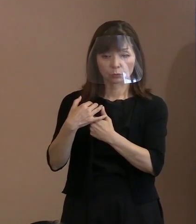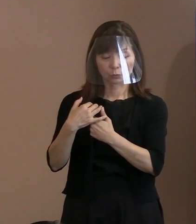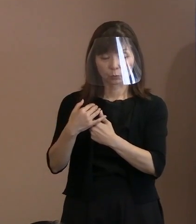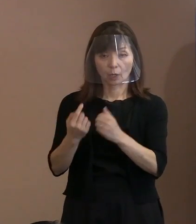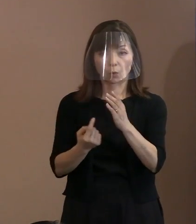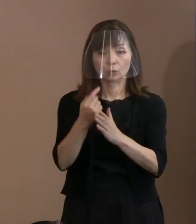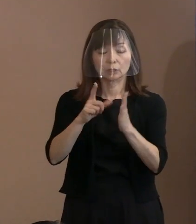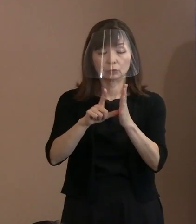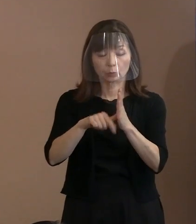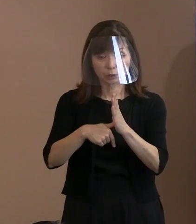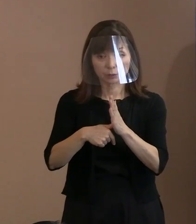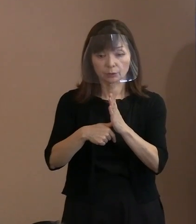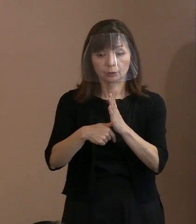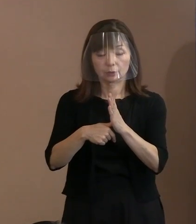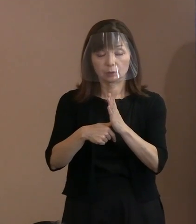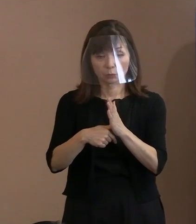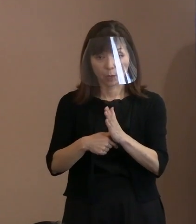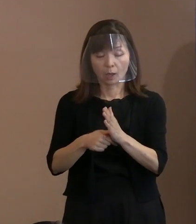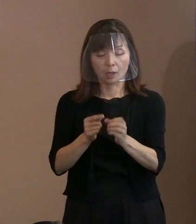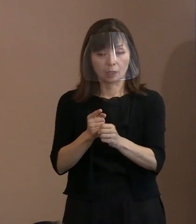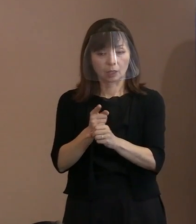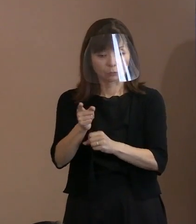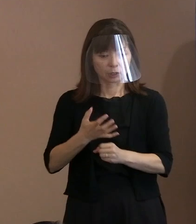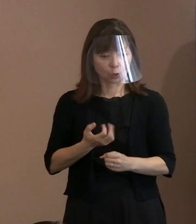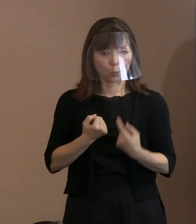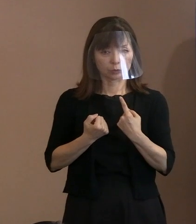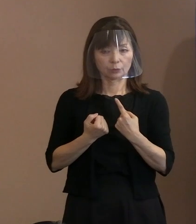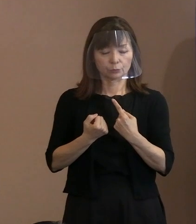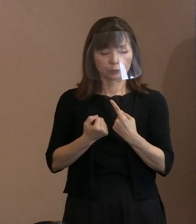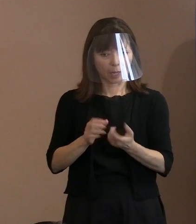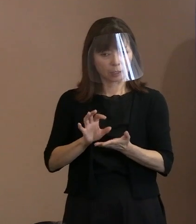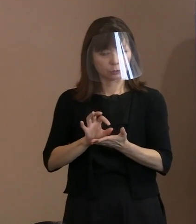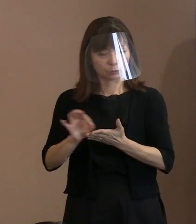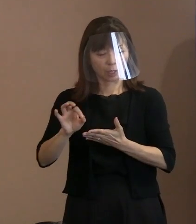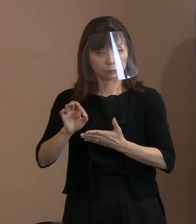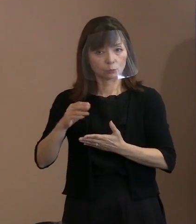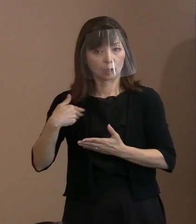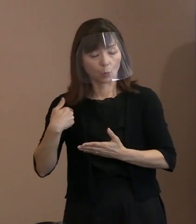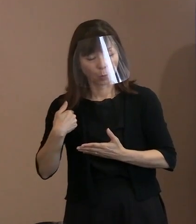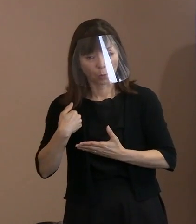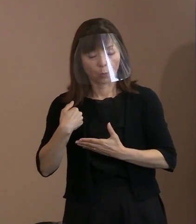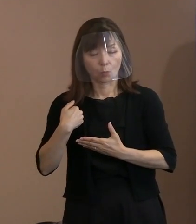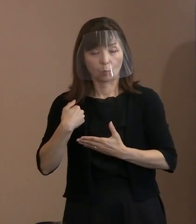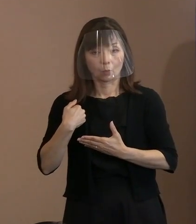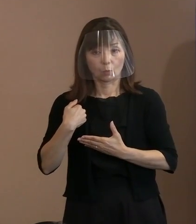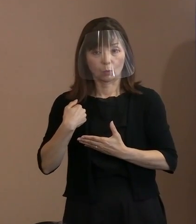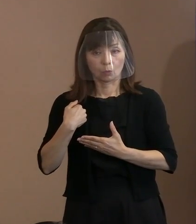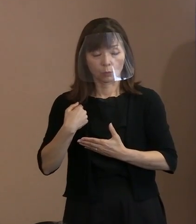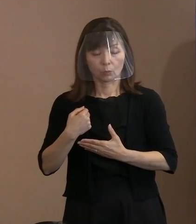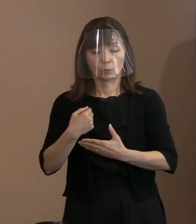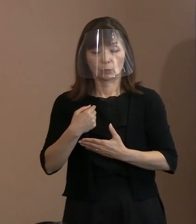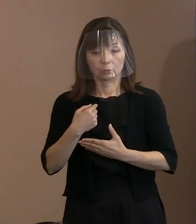使うかもわからないと｡ つまり､理性的判断を停止する ということもあり得るということを